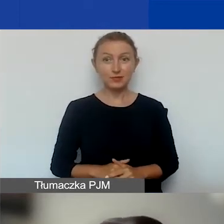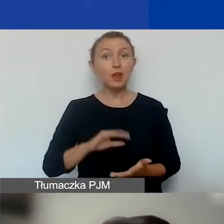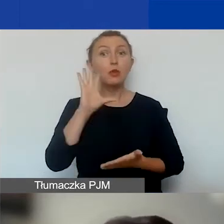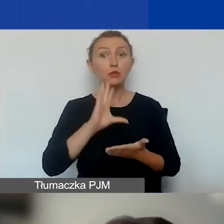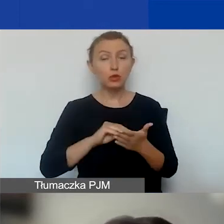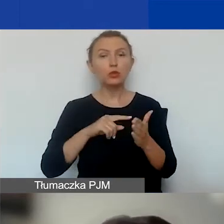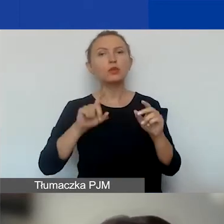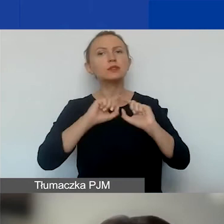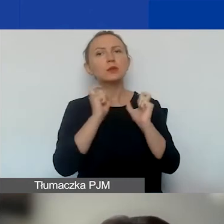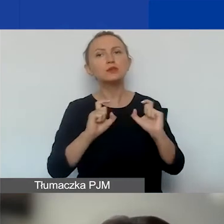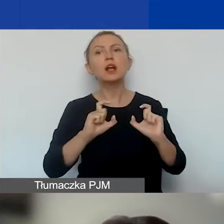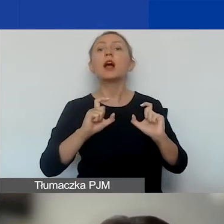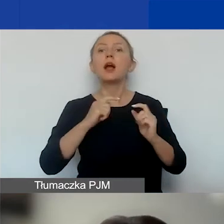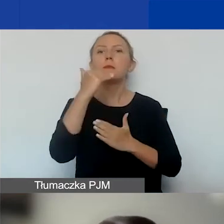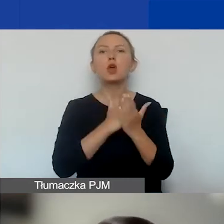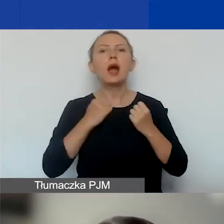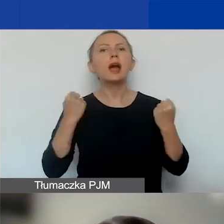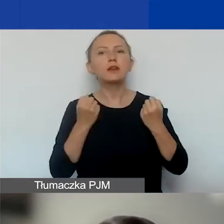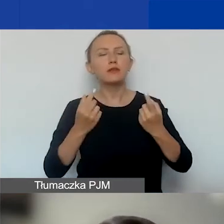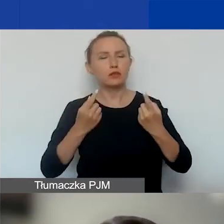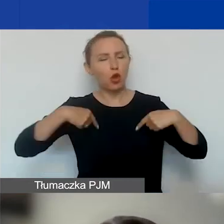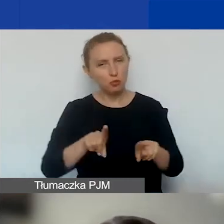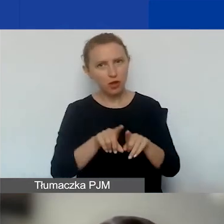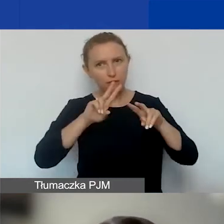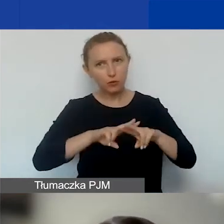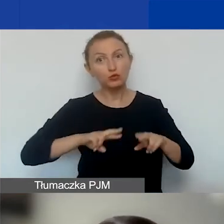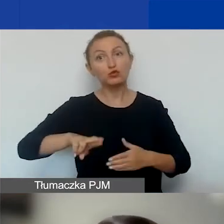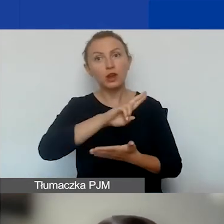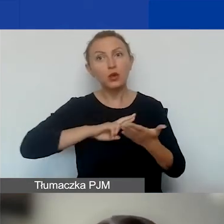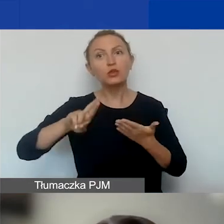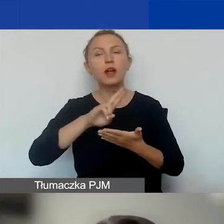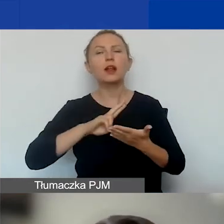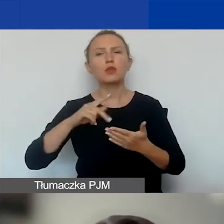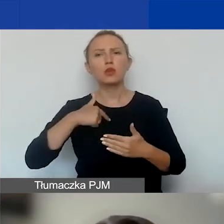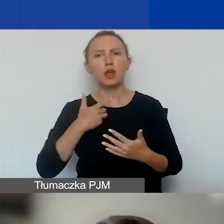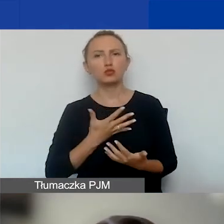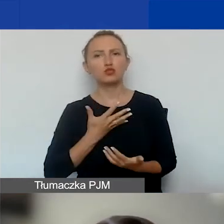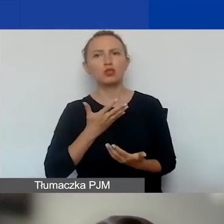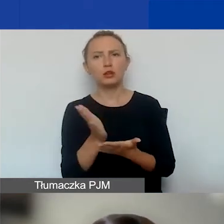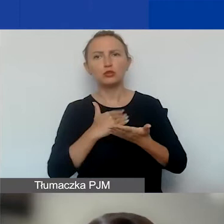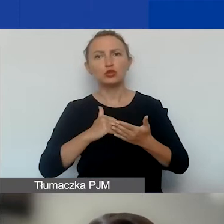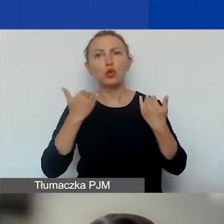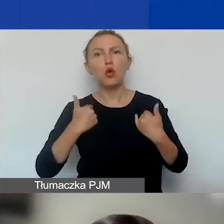Mówimy cały czas o programie Aktywni Obywatele Fundusz Regionalny, z którym, jak zakładam, część z państwa albo wszyscy